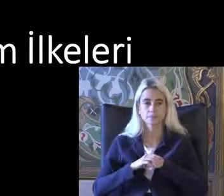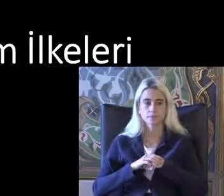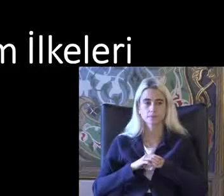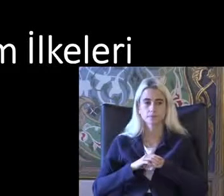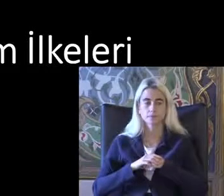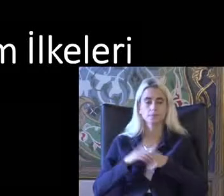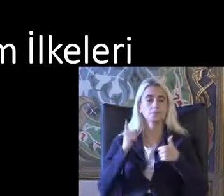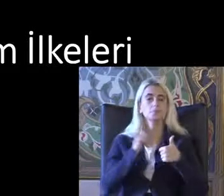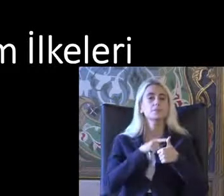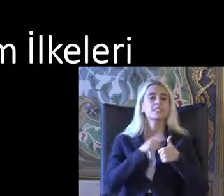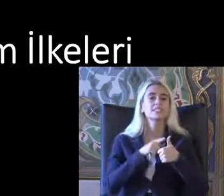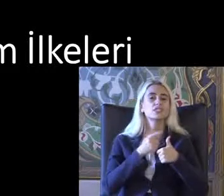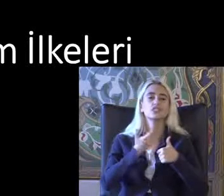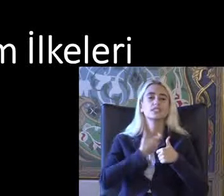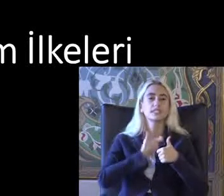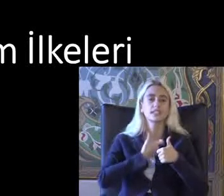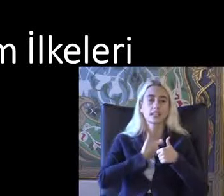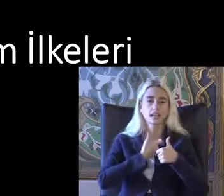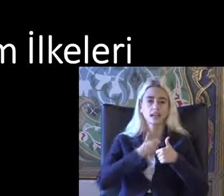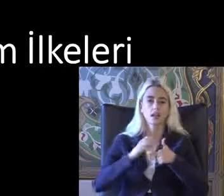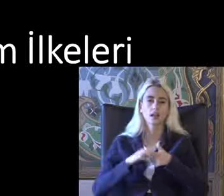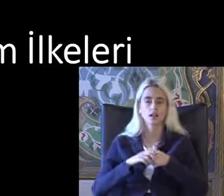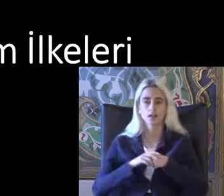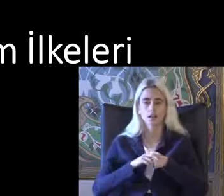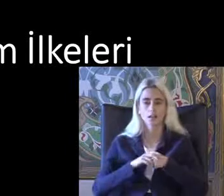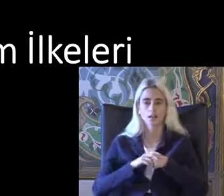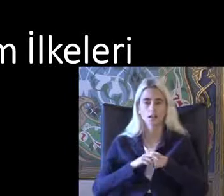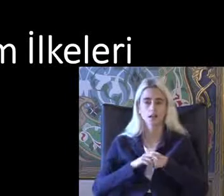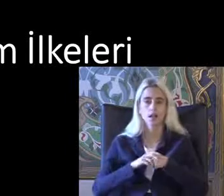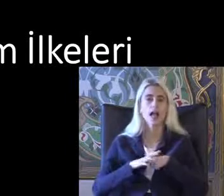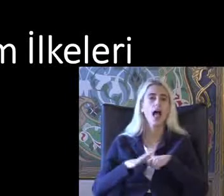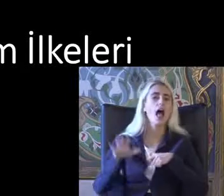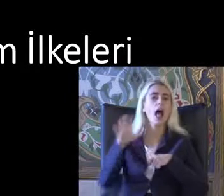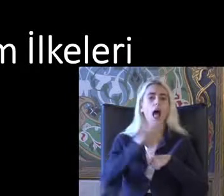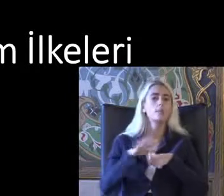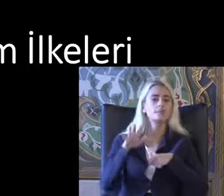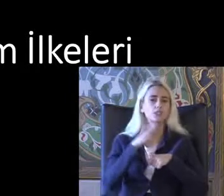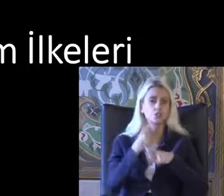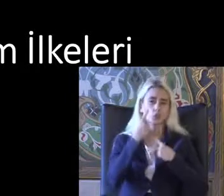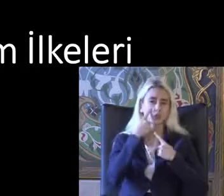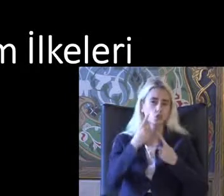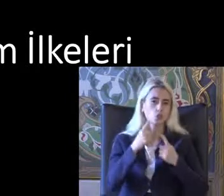İlke Bu ülkelerin hepsinden orada gösterdiğin